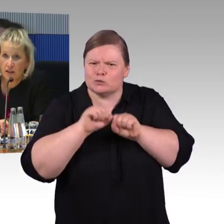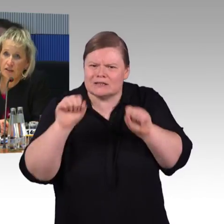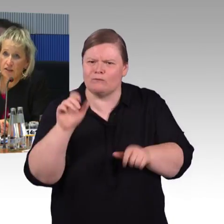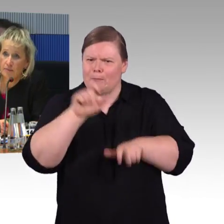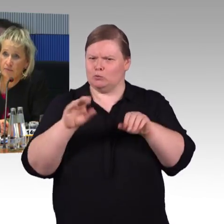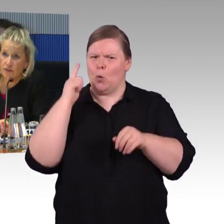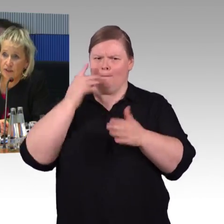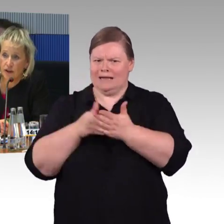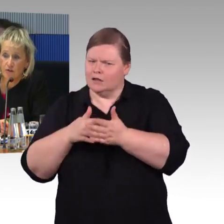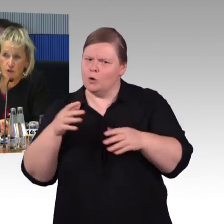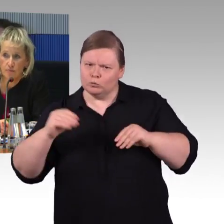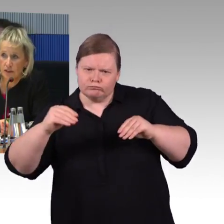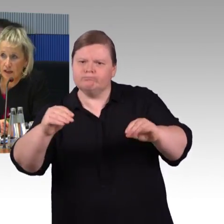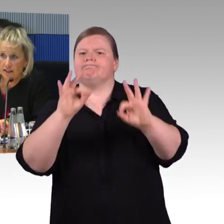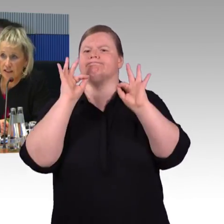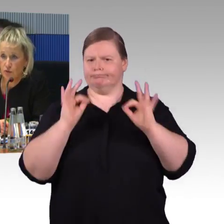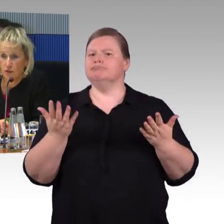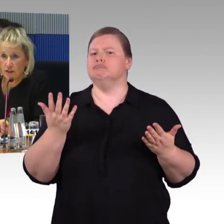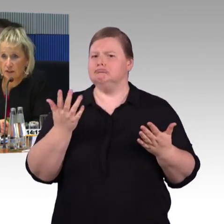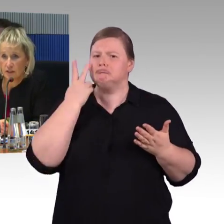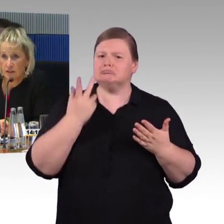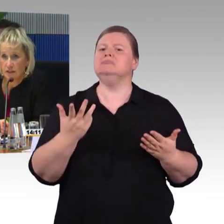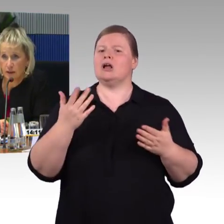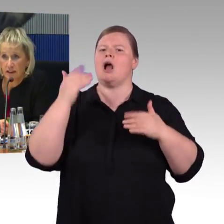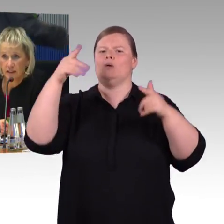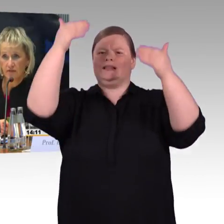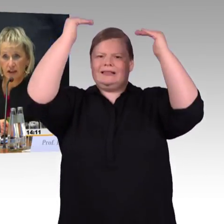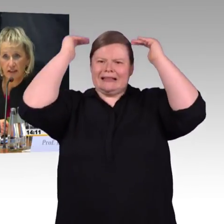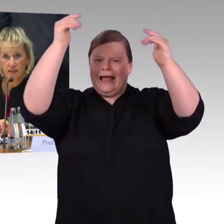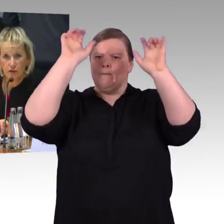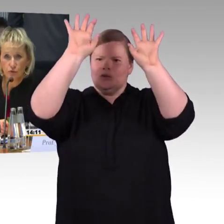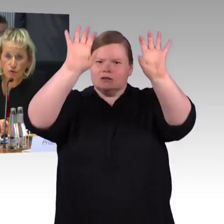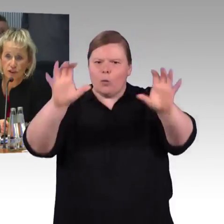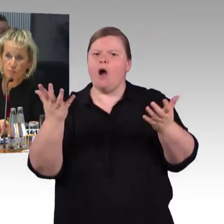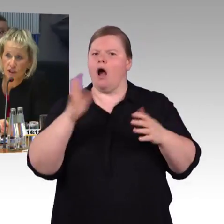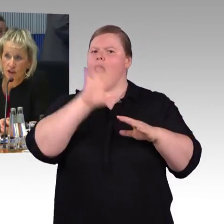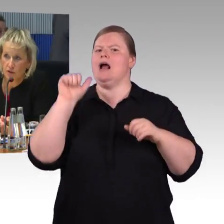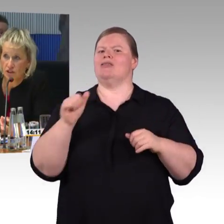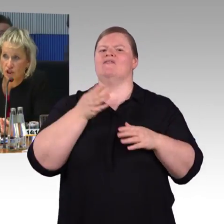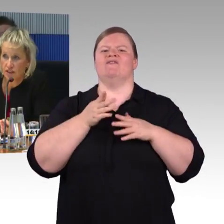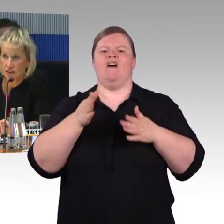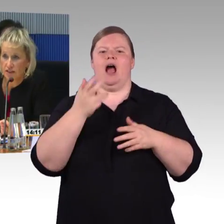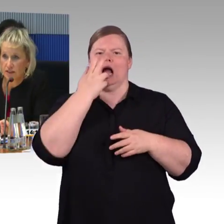wie auch in bestimmten Relationen die Barrierefreiheit in Zügen entsprechend ausgestattet ist.